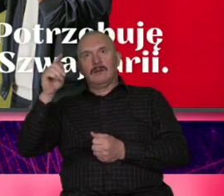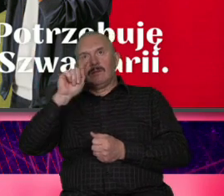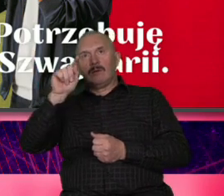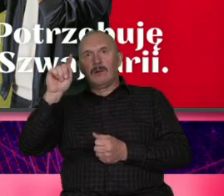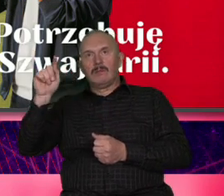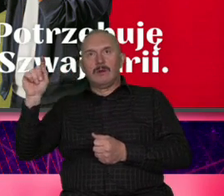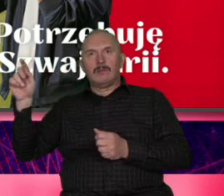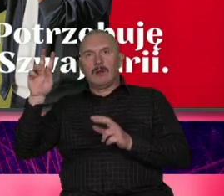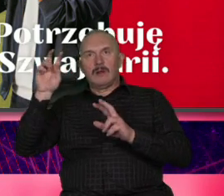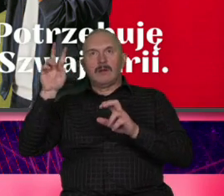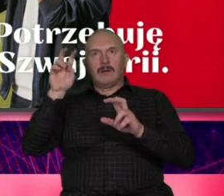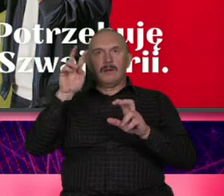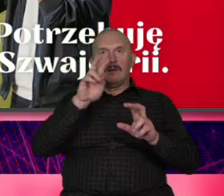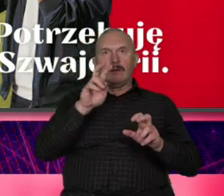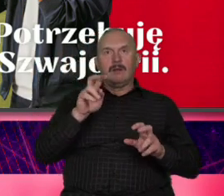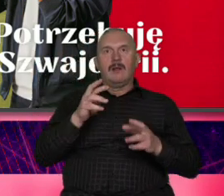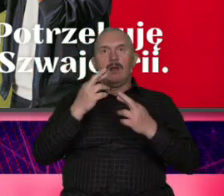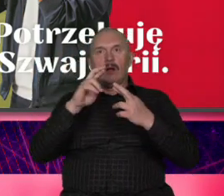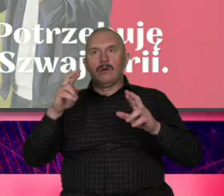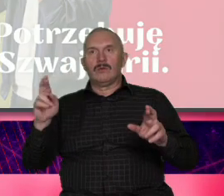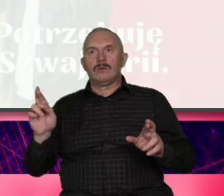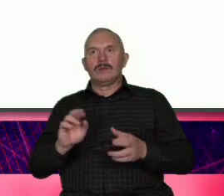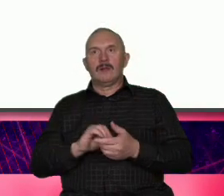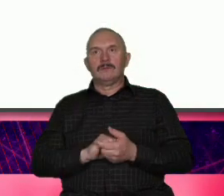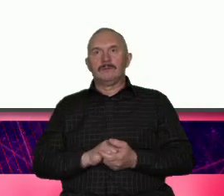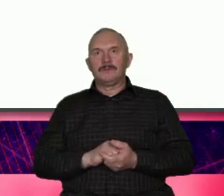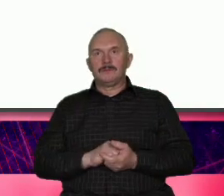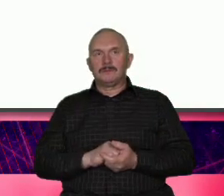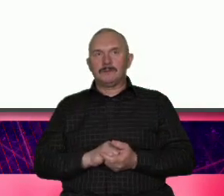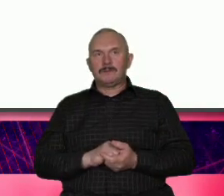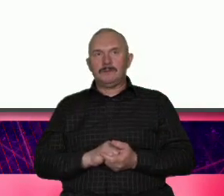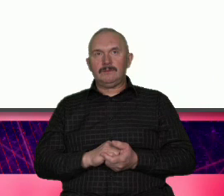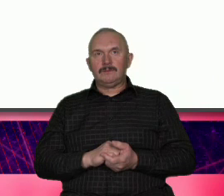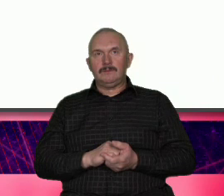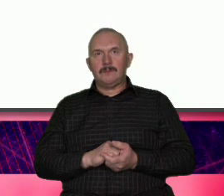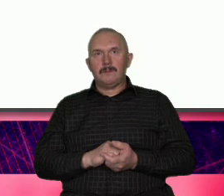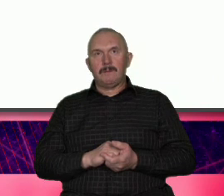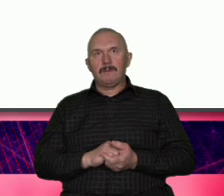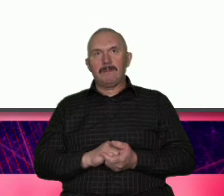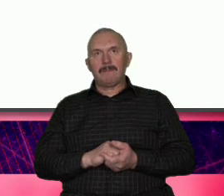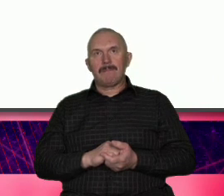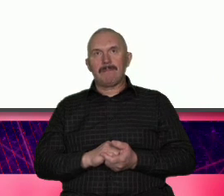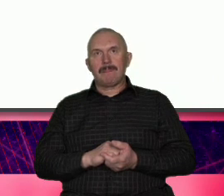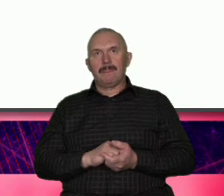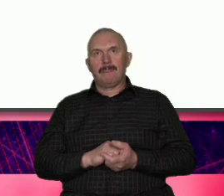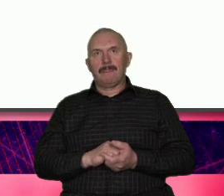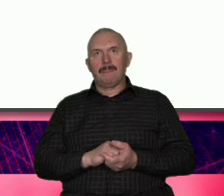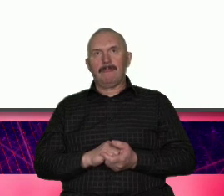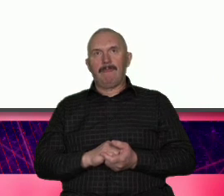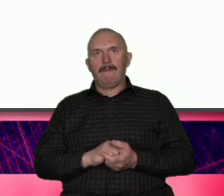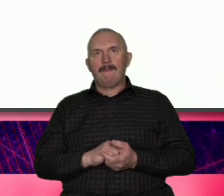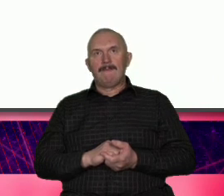Grand Tour spoty które państwu polecam obejrzeć i to wiadomo chodziło o zasięgi